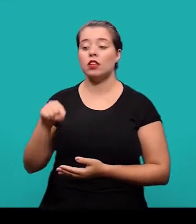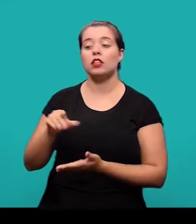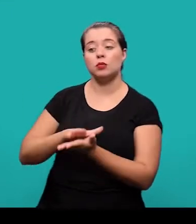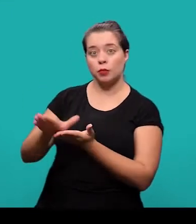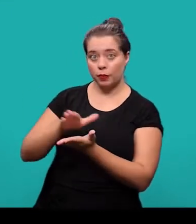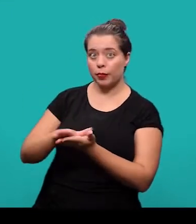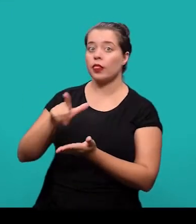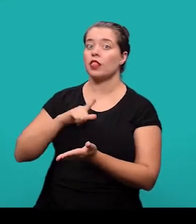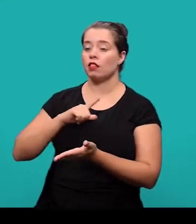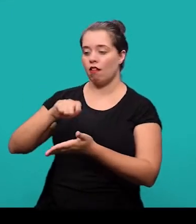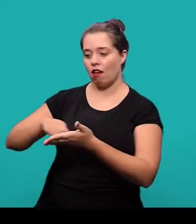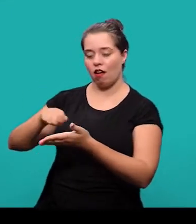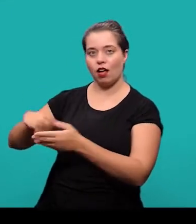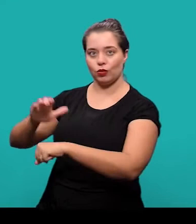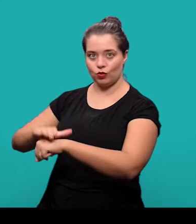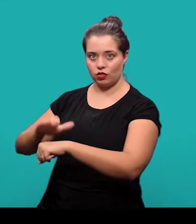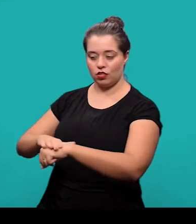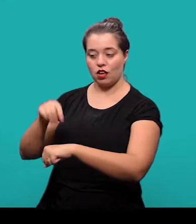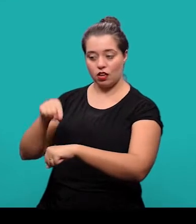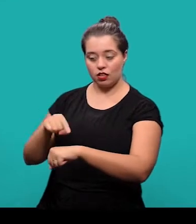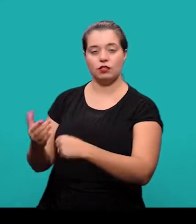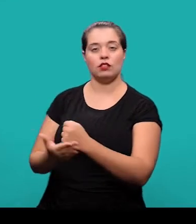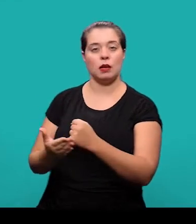com autoria declarada, de natureza técnica ou científica.